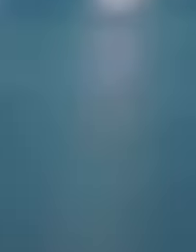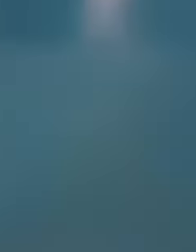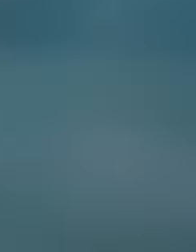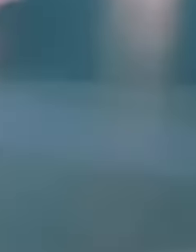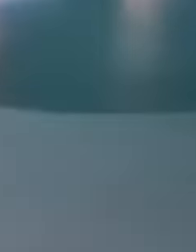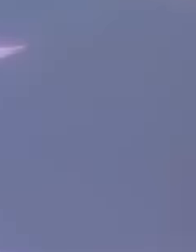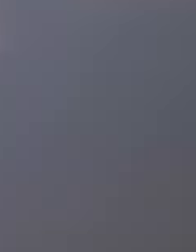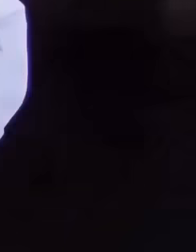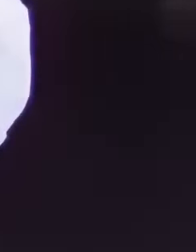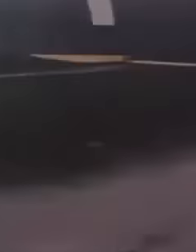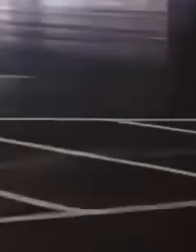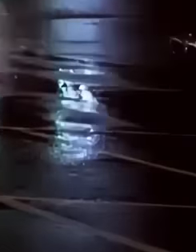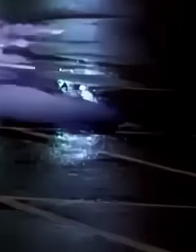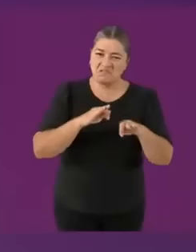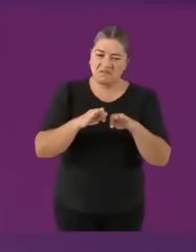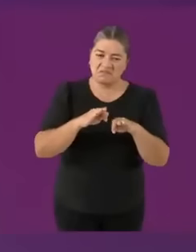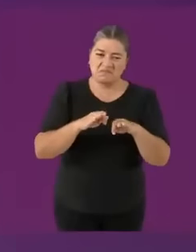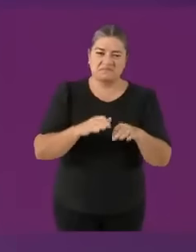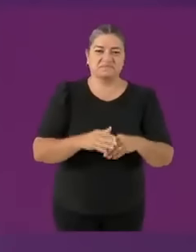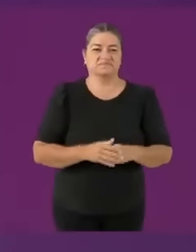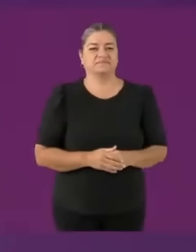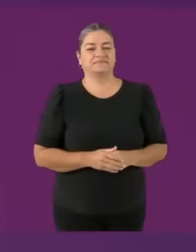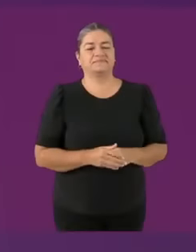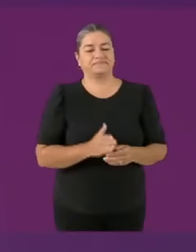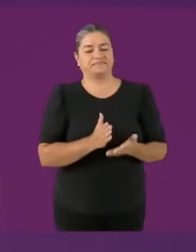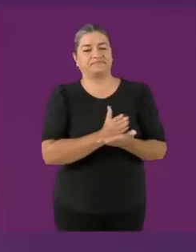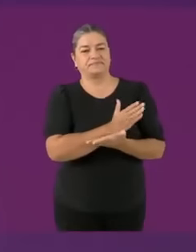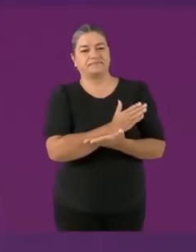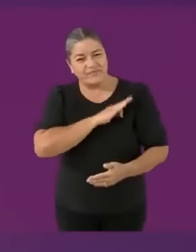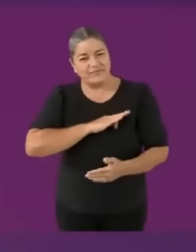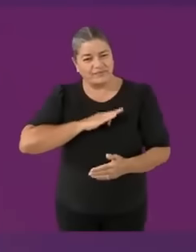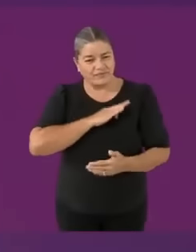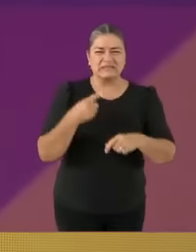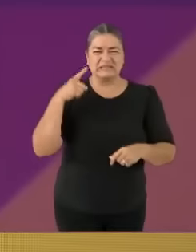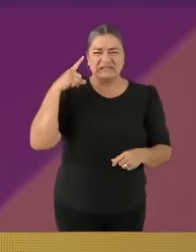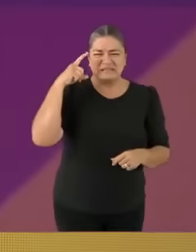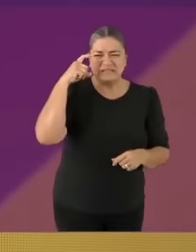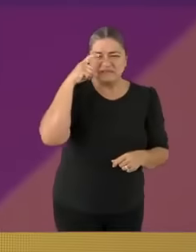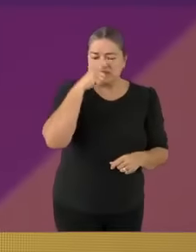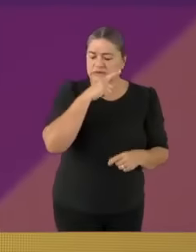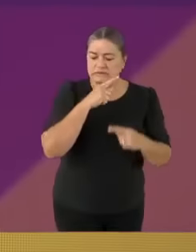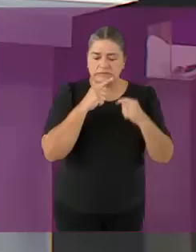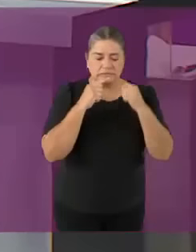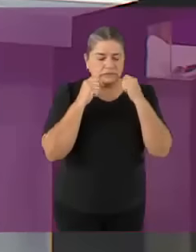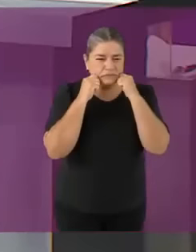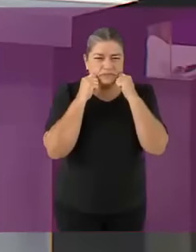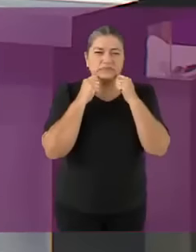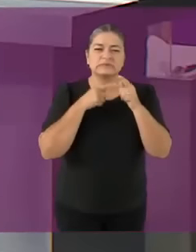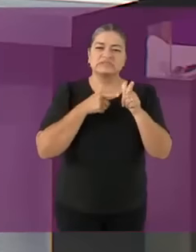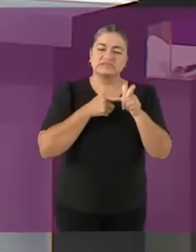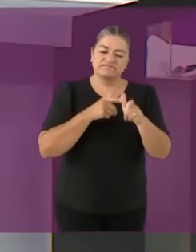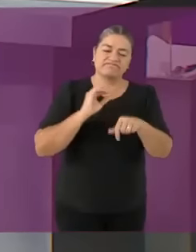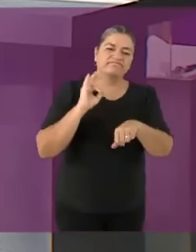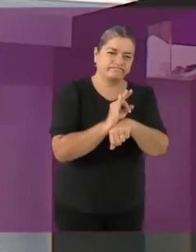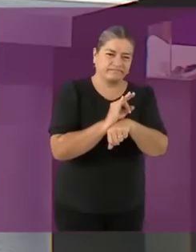Nos vimos giles csm Y el proyecto que significa comer asado 😁 Gracias muchas gracias candidata Claudia Sheesh (os pasais 🤓⚫🔴)